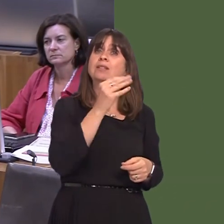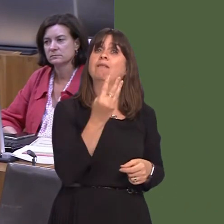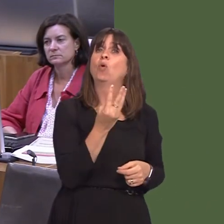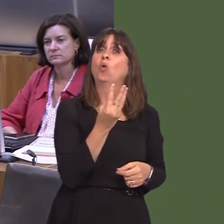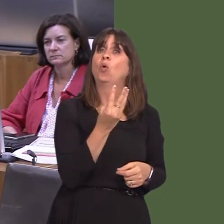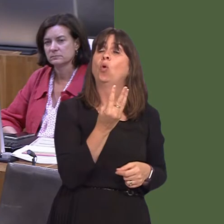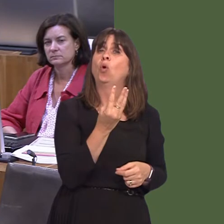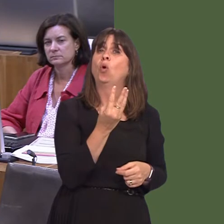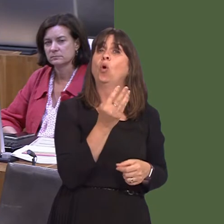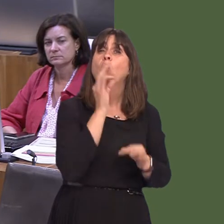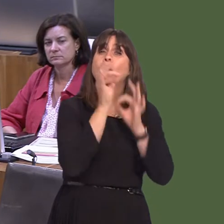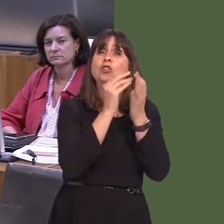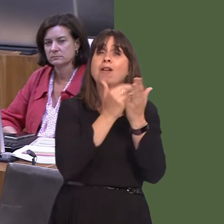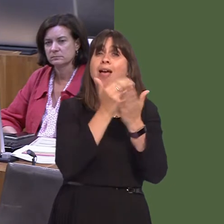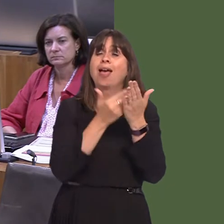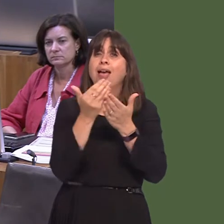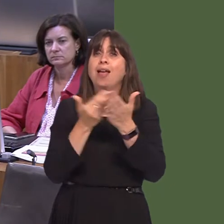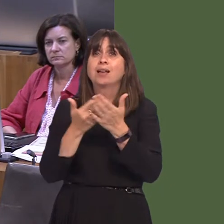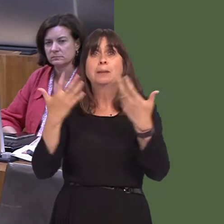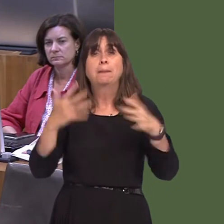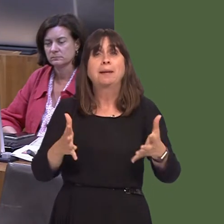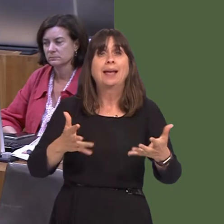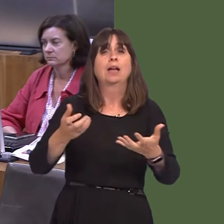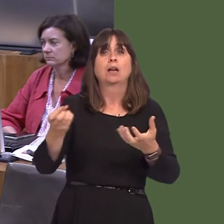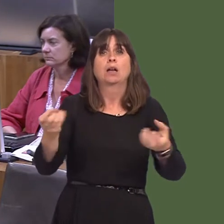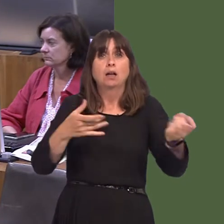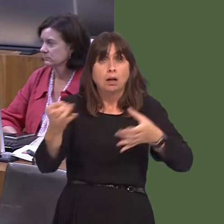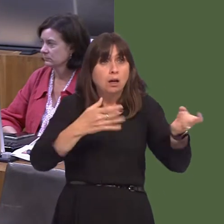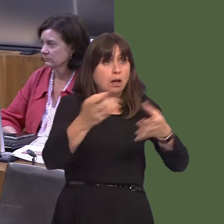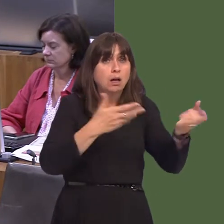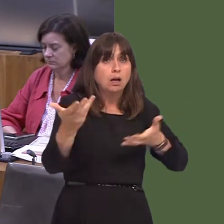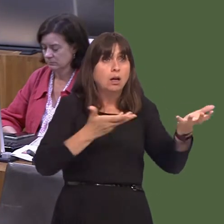questionnaires ar-lein wedi cael eu cwblhau, a dros 500 drwy'r post. Mae yna gyfarfodydd